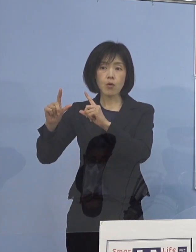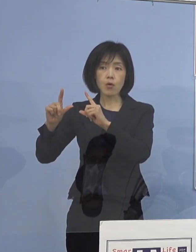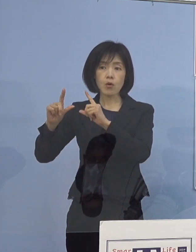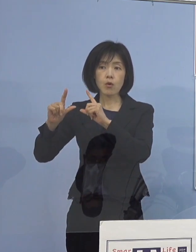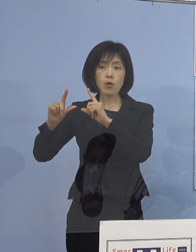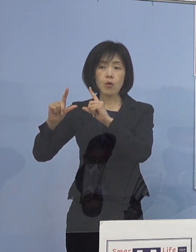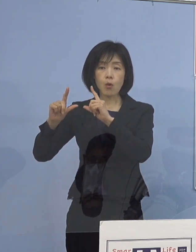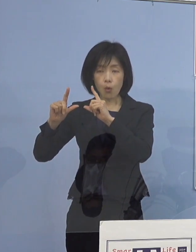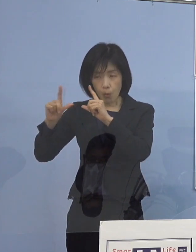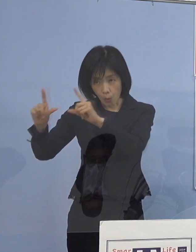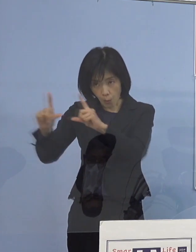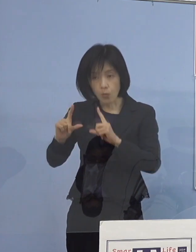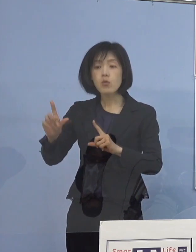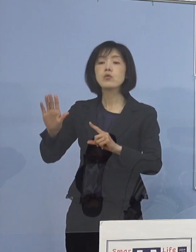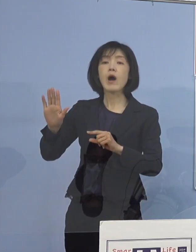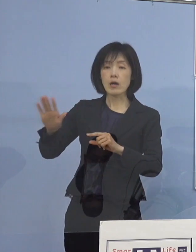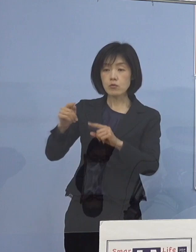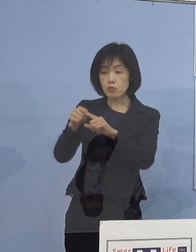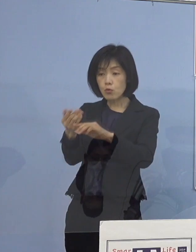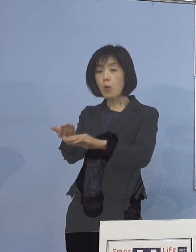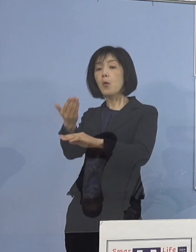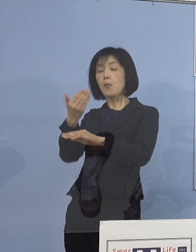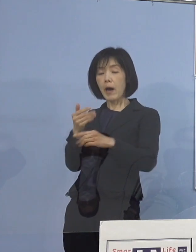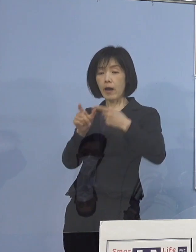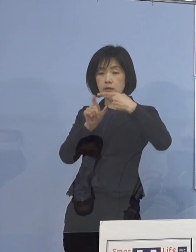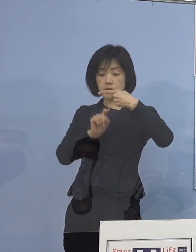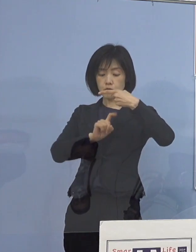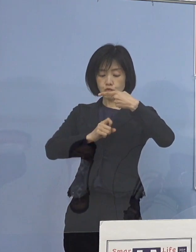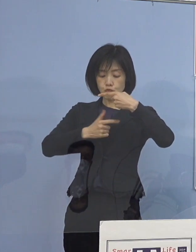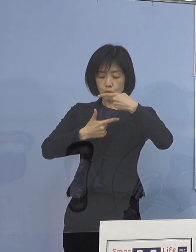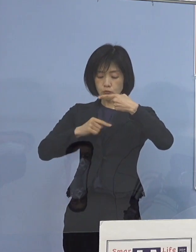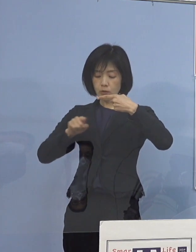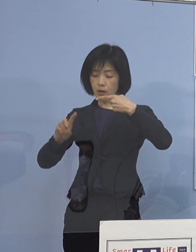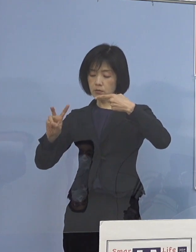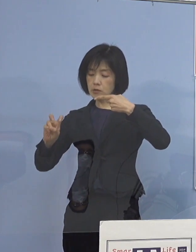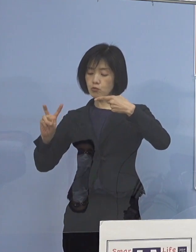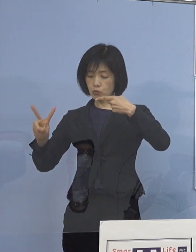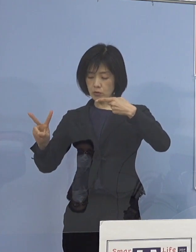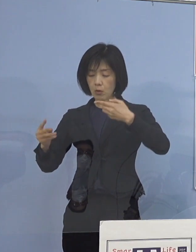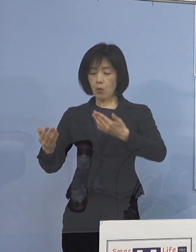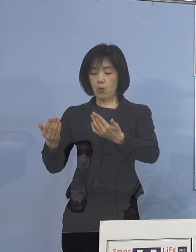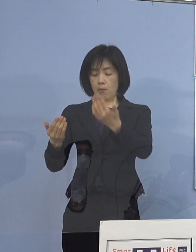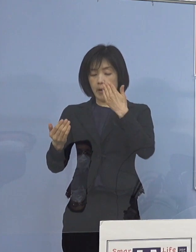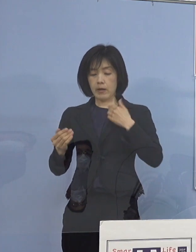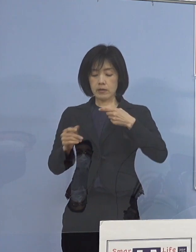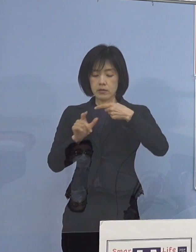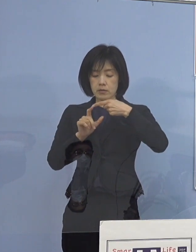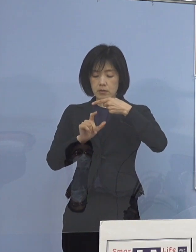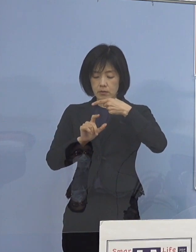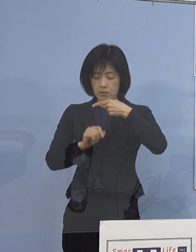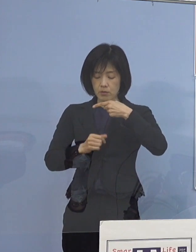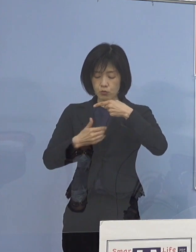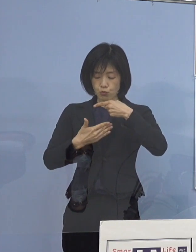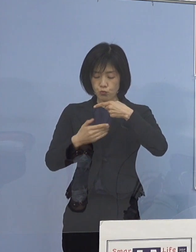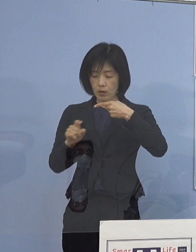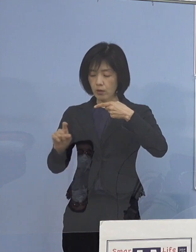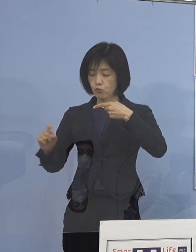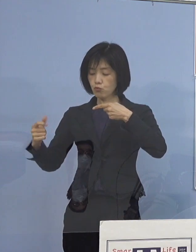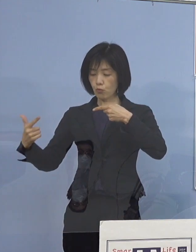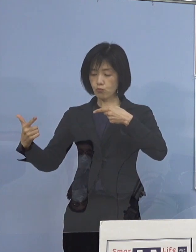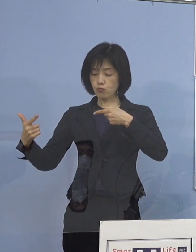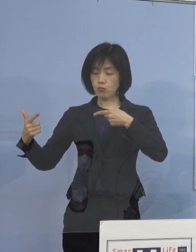その1週前、1月16日から22日と 1月9日から15日の同じ数字が